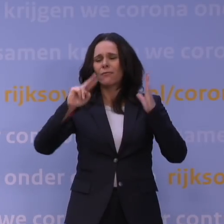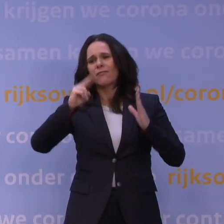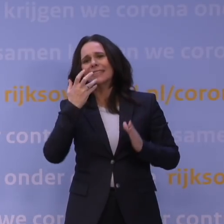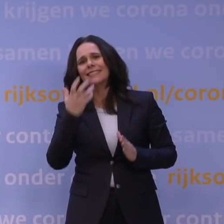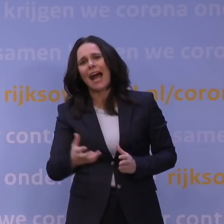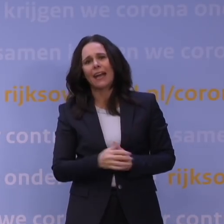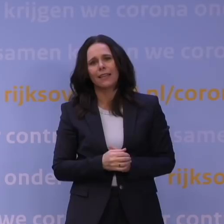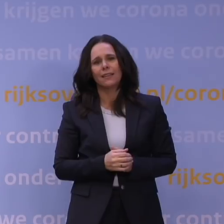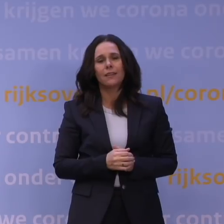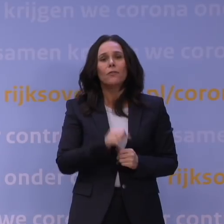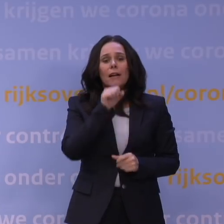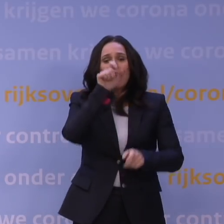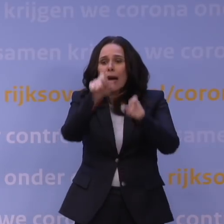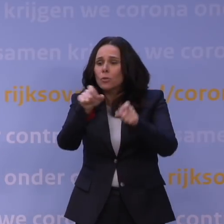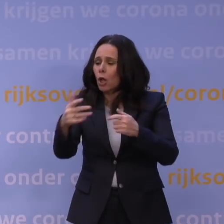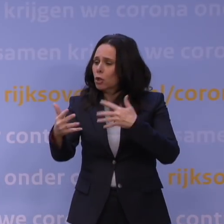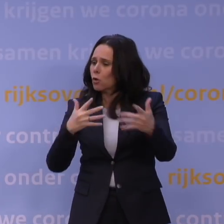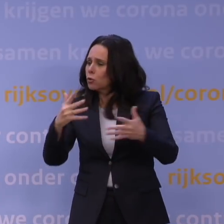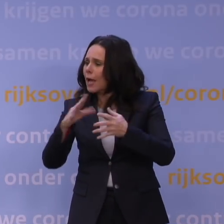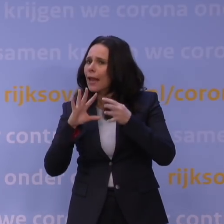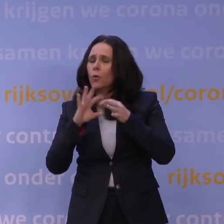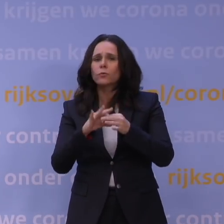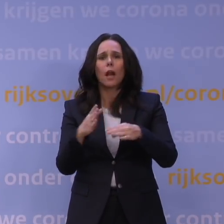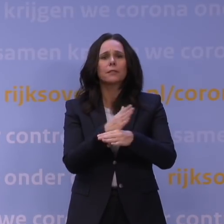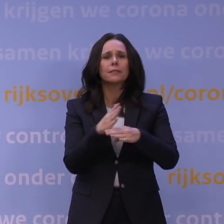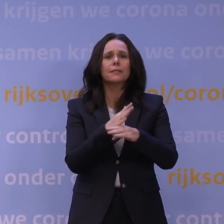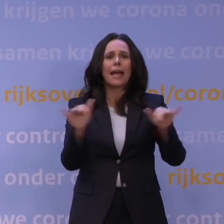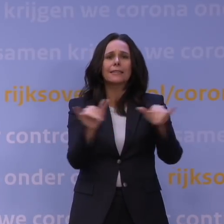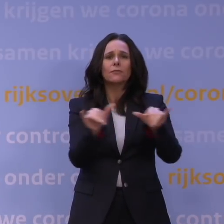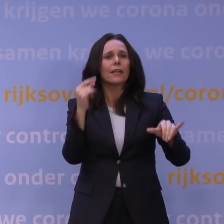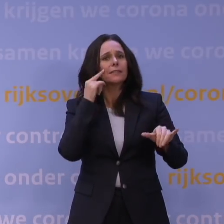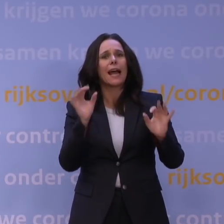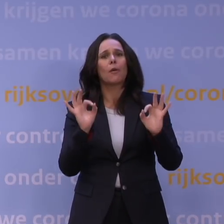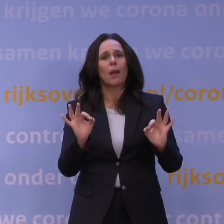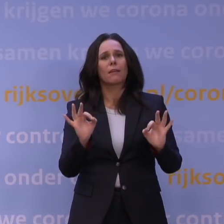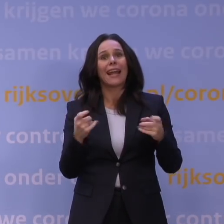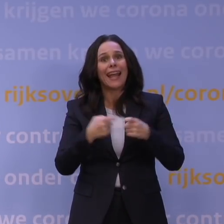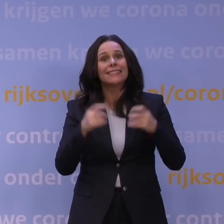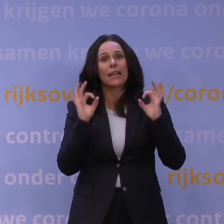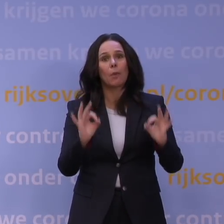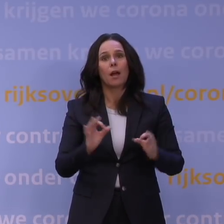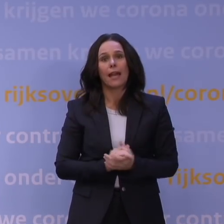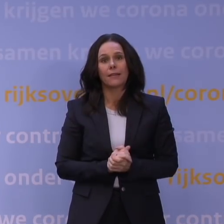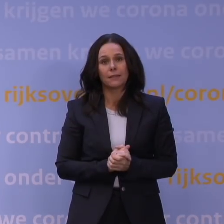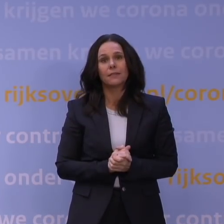of voor ouderen voor wie het sociale contact tijdens de feestdagen extra belangrijk is. We kennen allemaal wel iemand